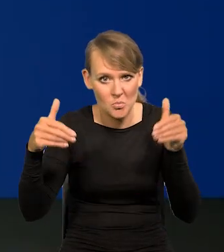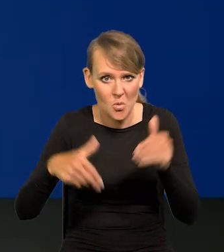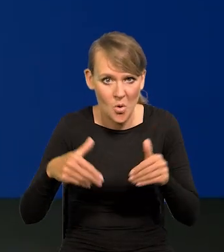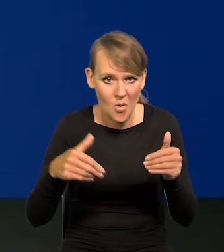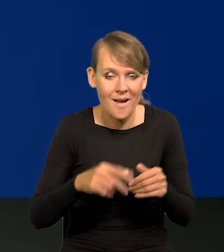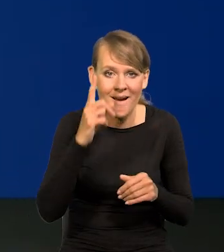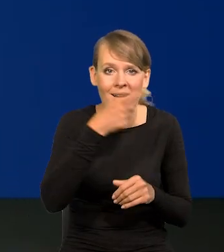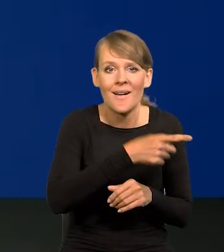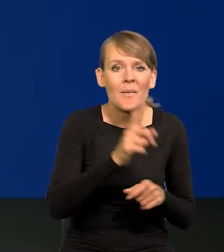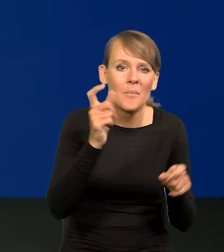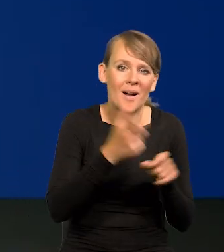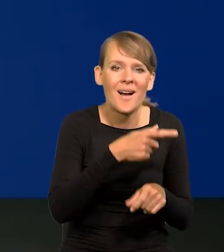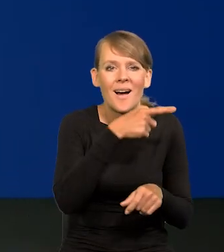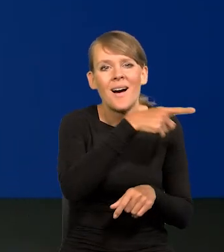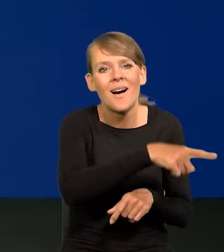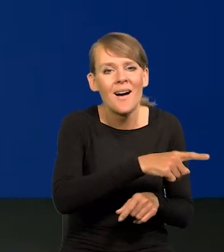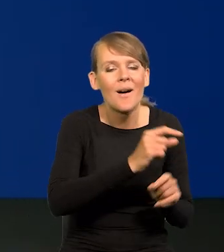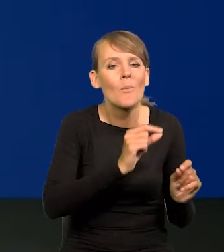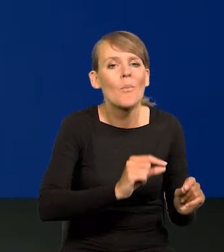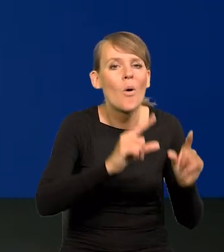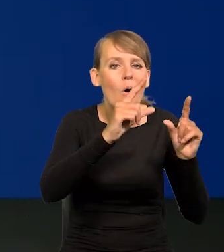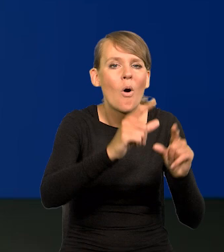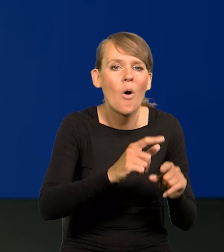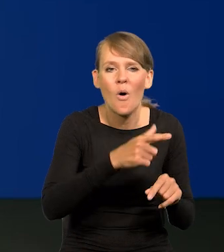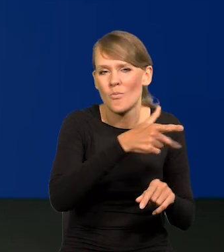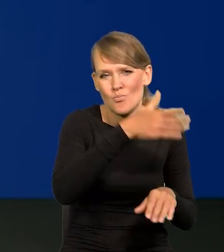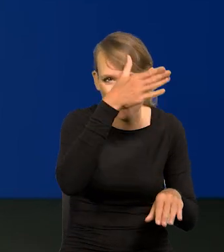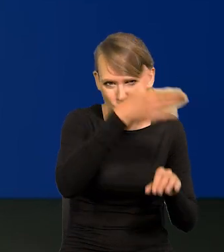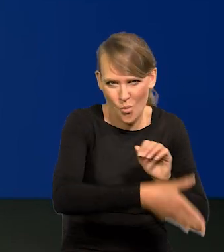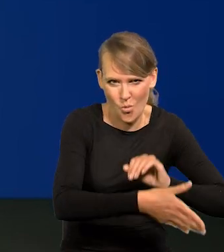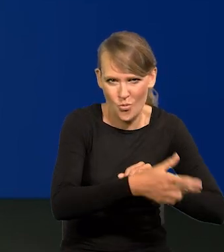ale te kraje o wiele, wiele później zaczęły podnosić stopy, wiele miesięcy później.